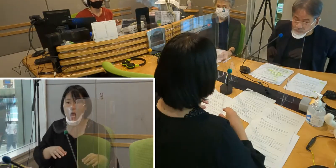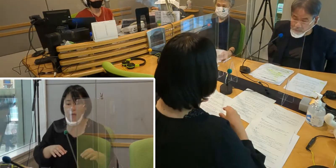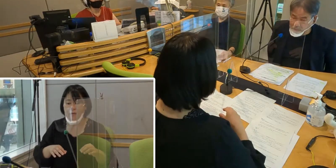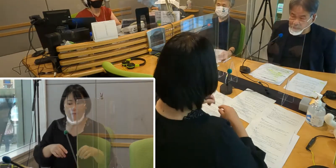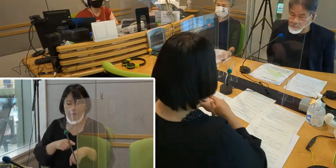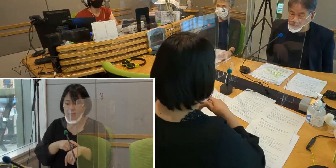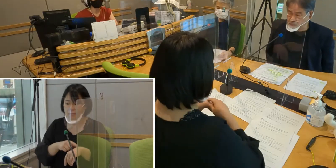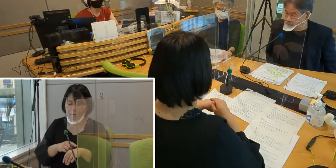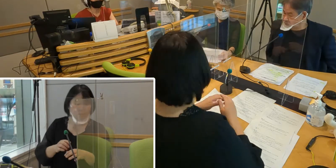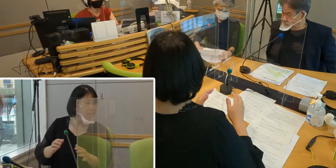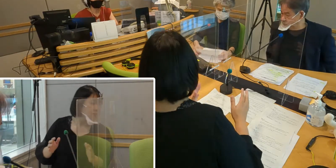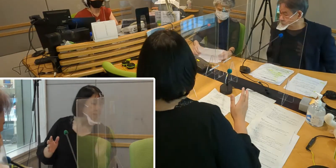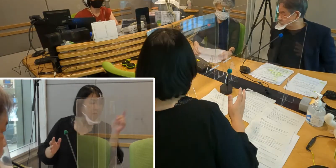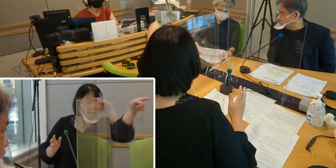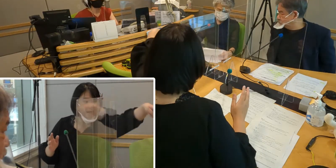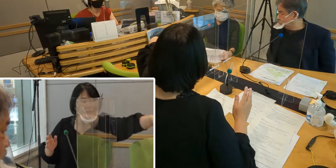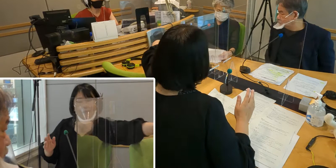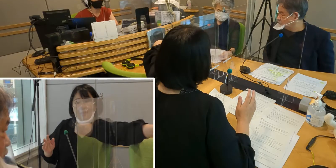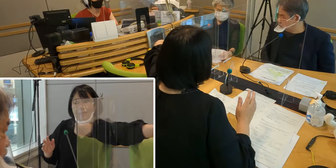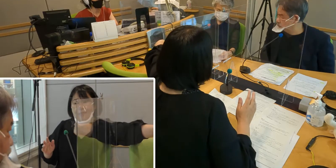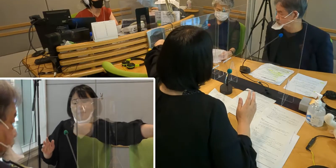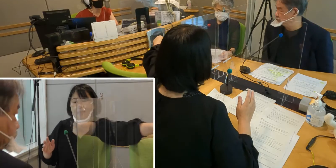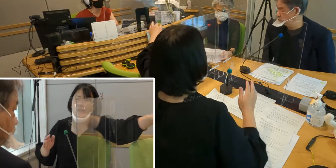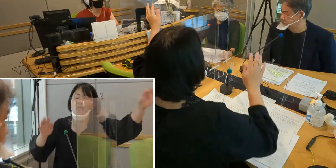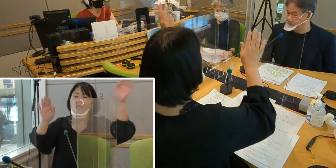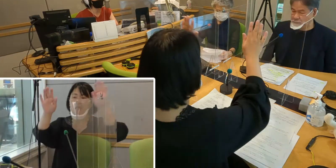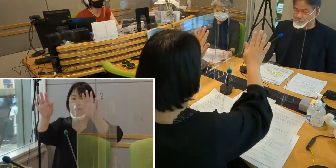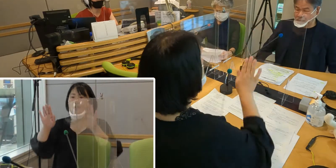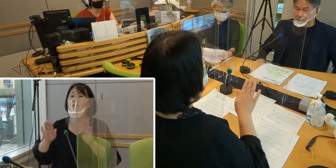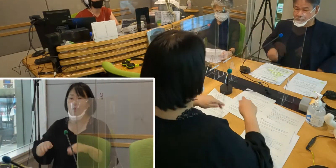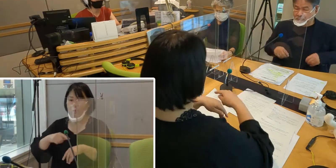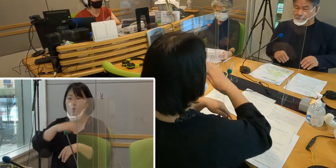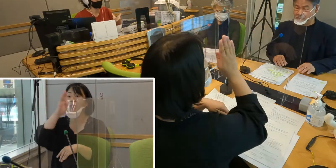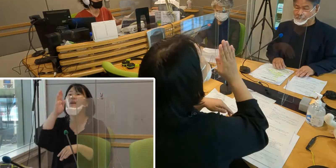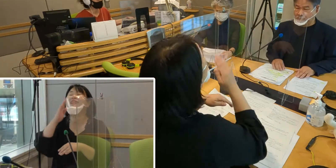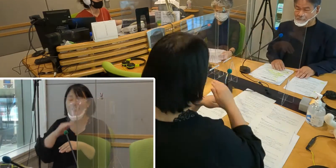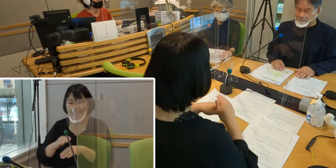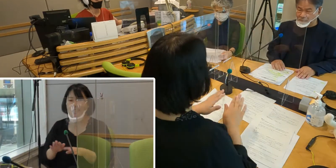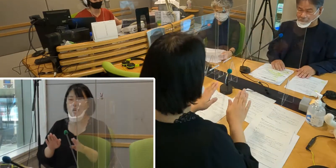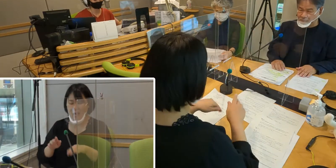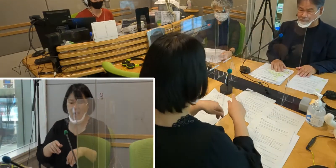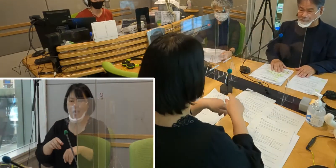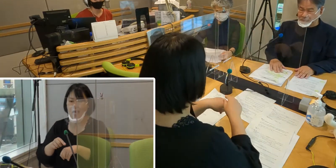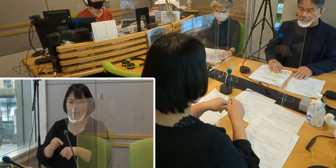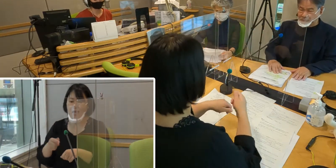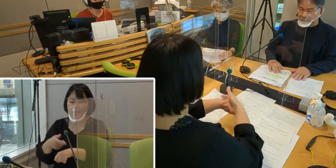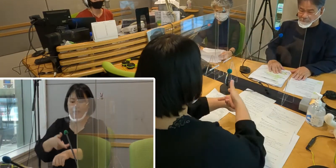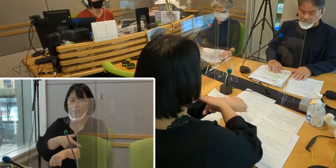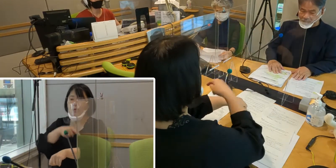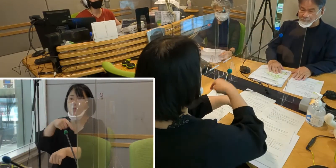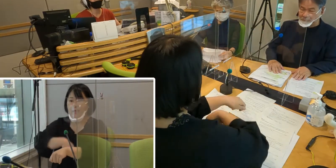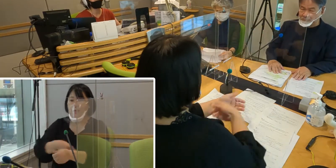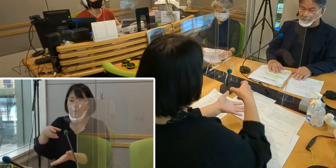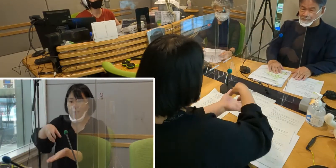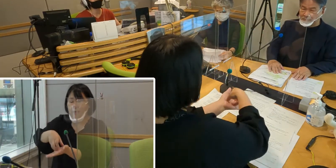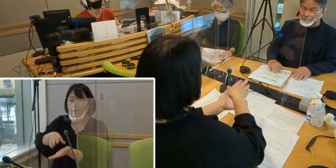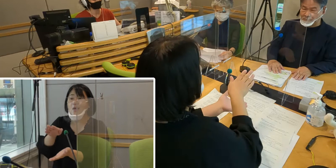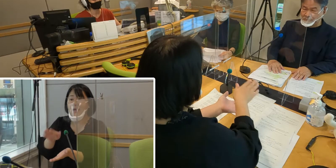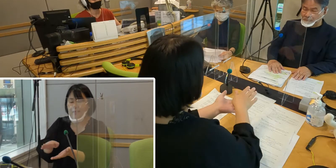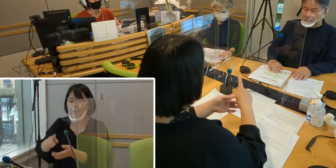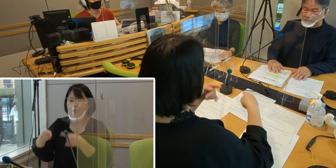今日はこの時間、先月の広報いるまの特集にもありました、 手話言語条例制定について